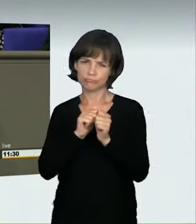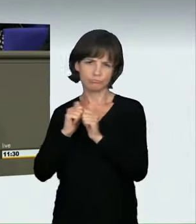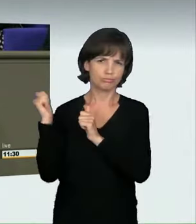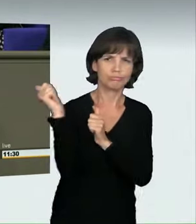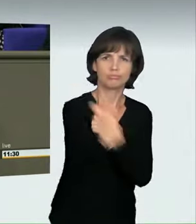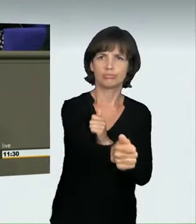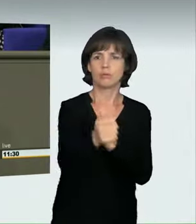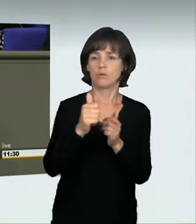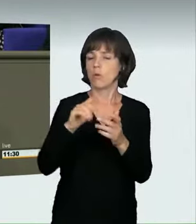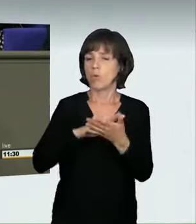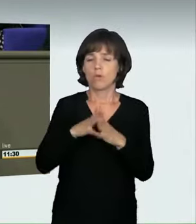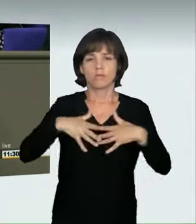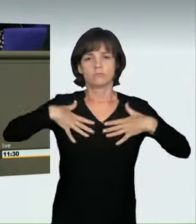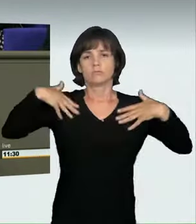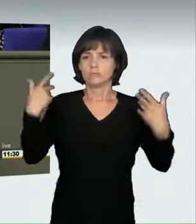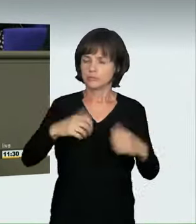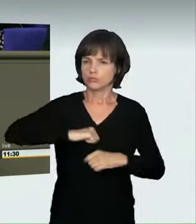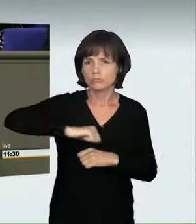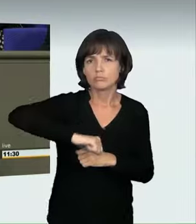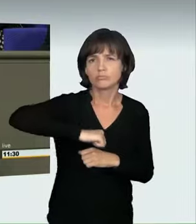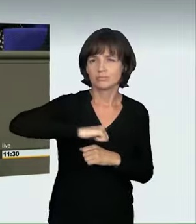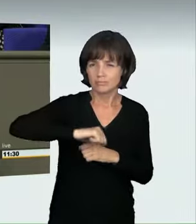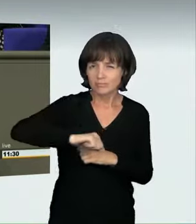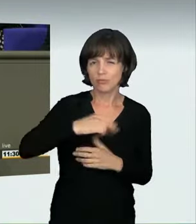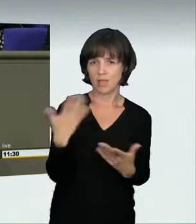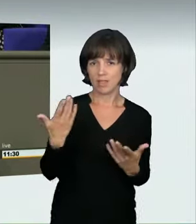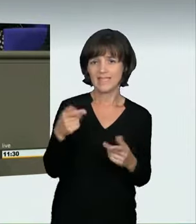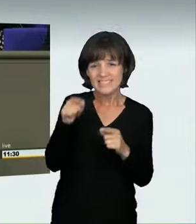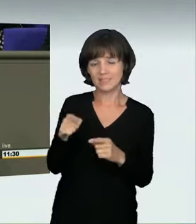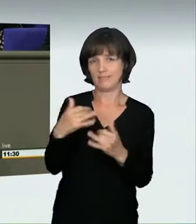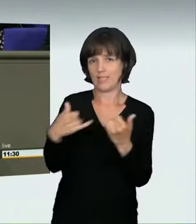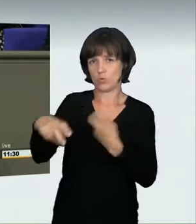Geschwindigkeitsrausch zu haben. Es gibt nun mehrere Möglichkeiten, das zu regeln.